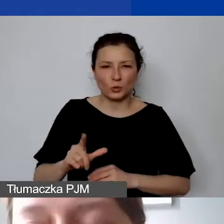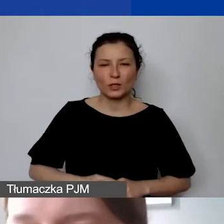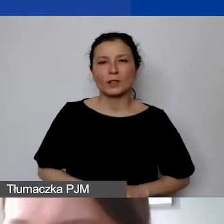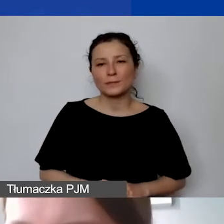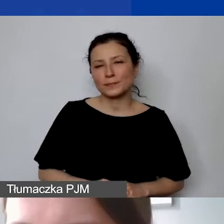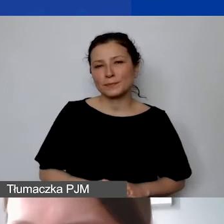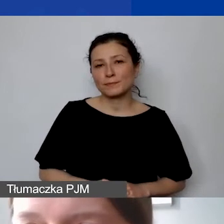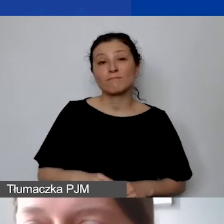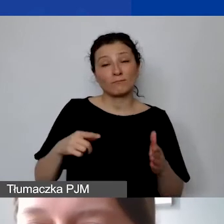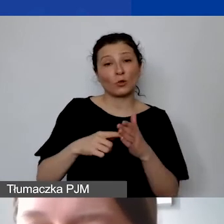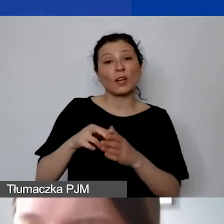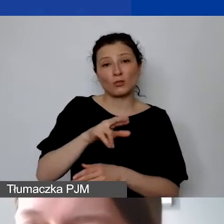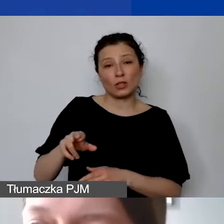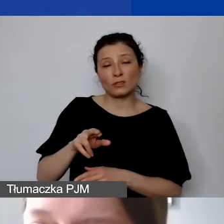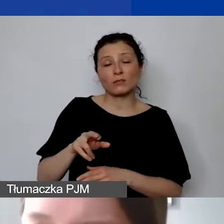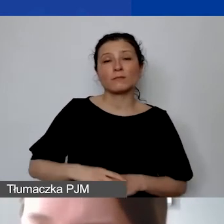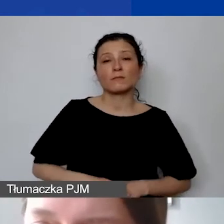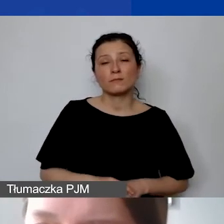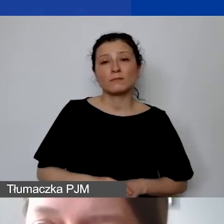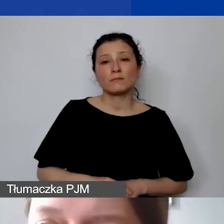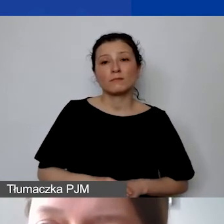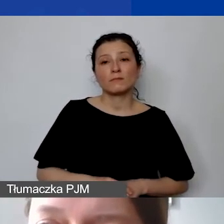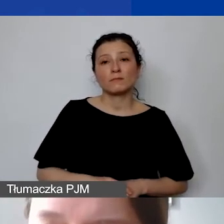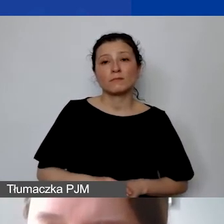taki środek trwały będzie wprowadzony do umowy grantowej.